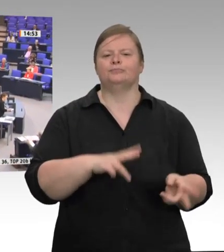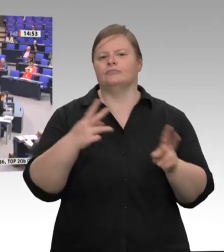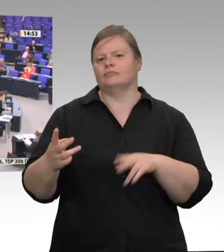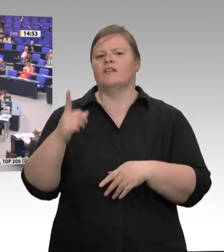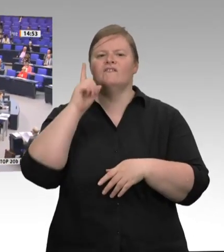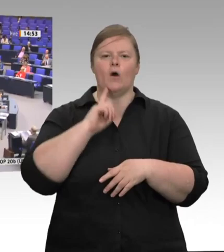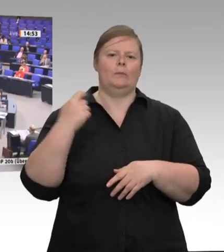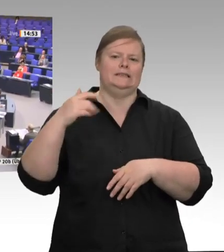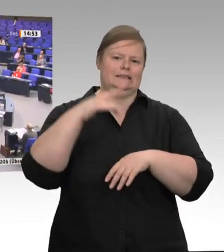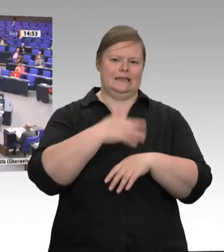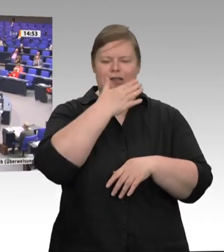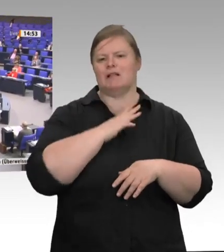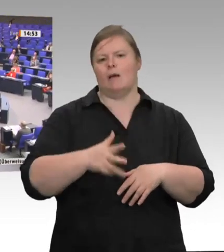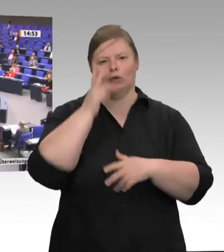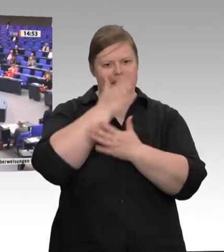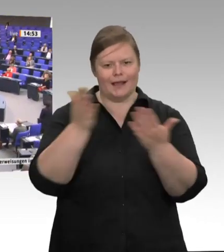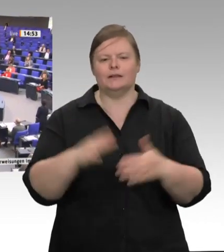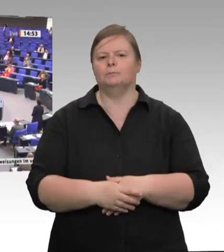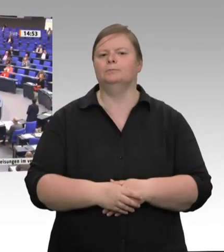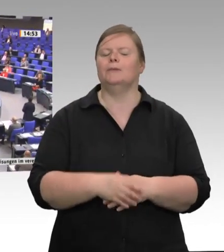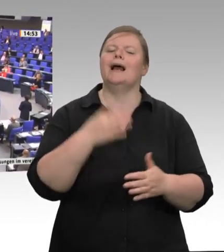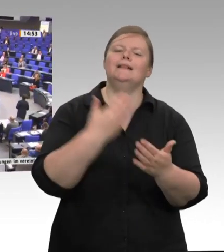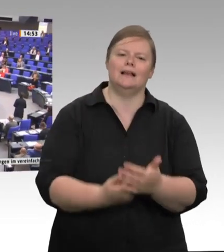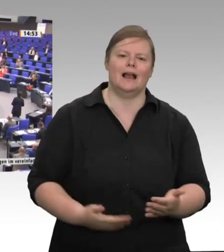jeden sichtbar: menschenverachtende Arbeitsund Lebensbedingungen zum einen, zum anderen